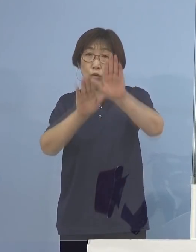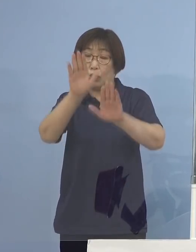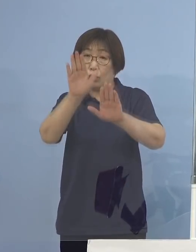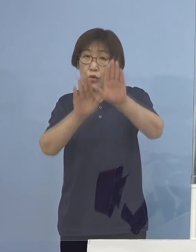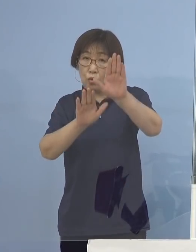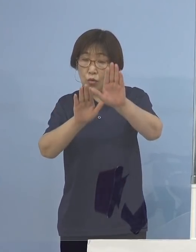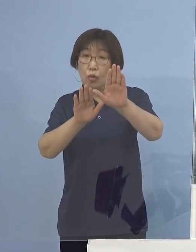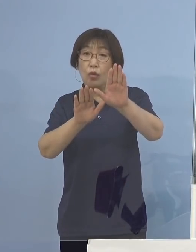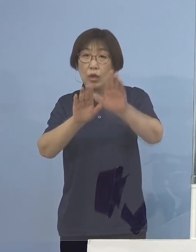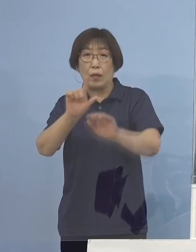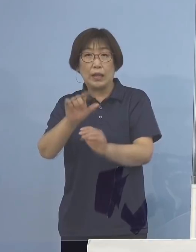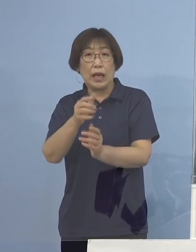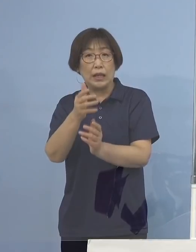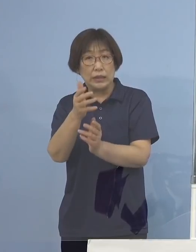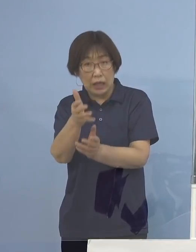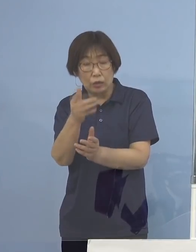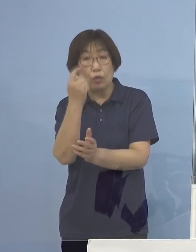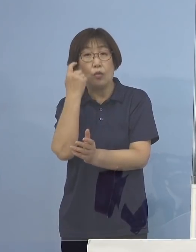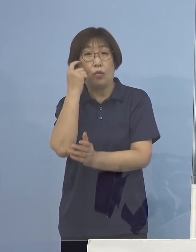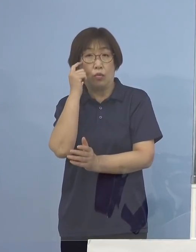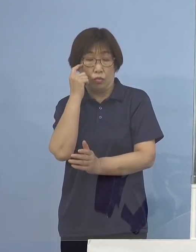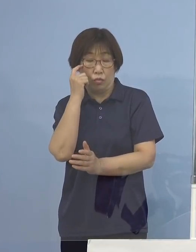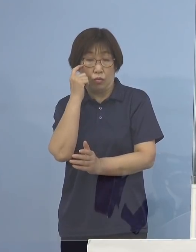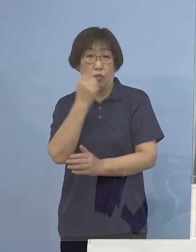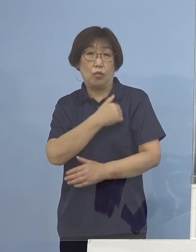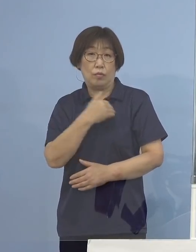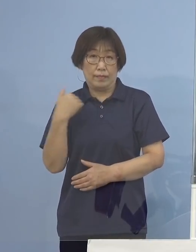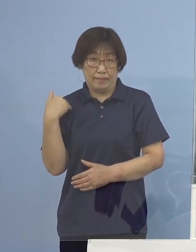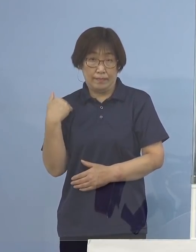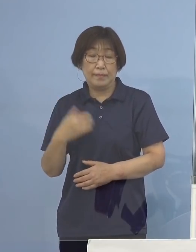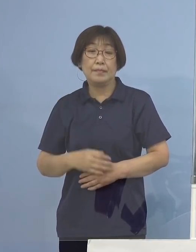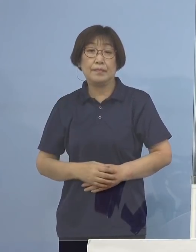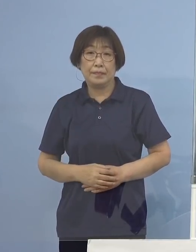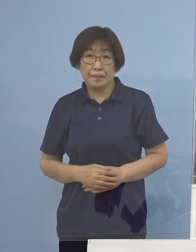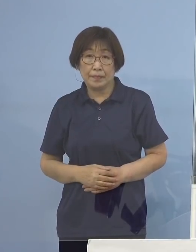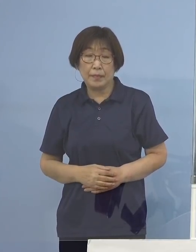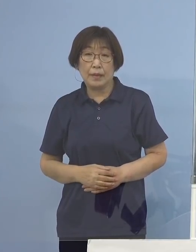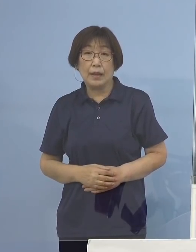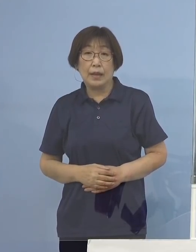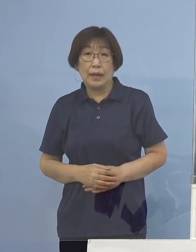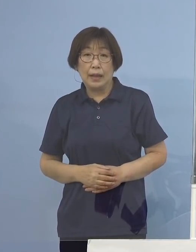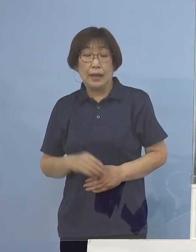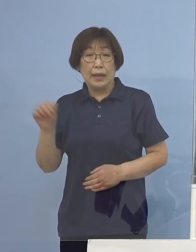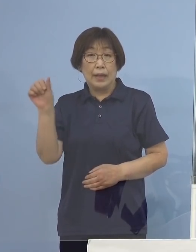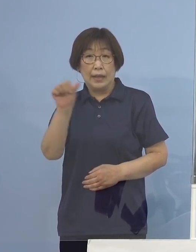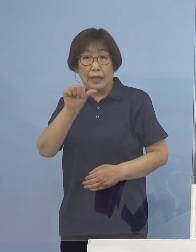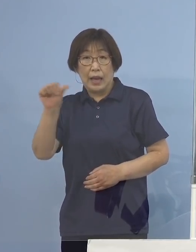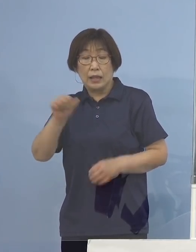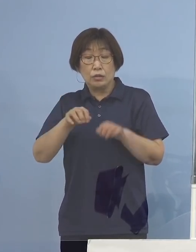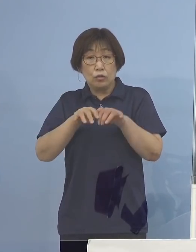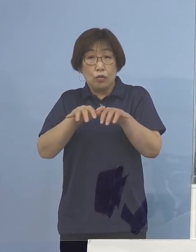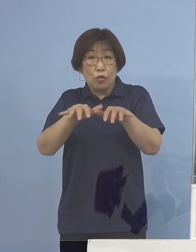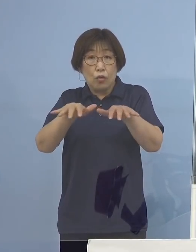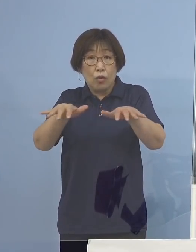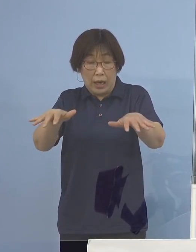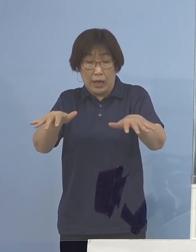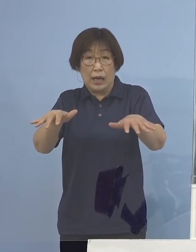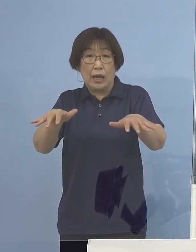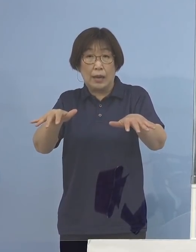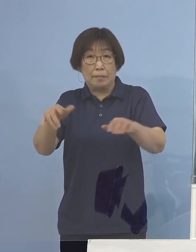このように思わざるを得ない ですから「第5波到達」ということはもう もとよりのこと